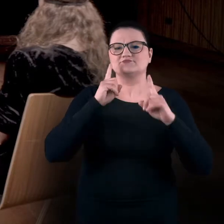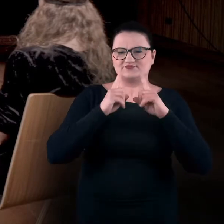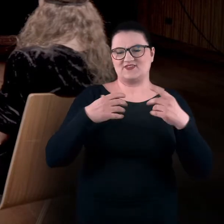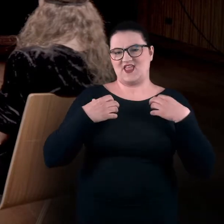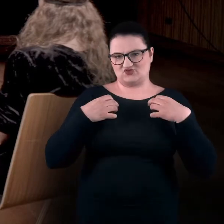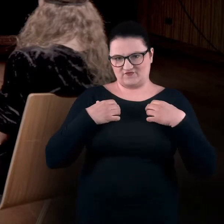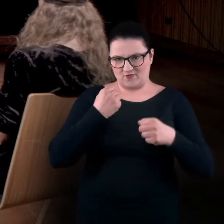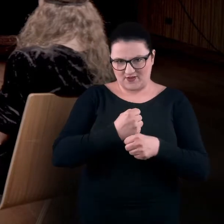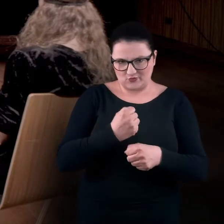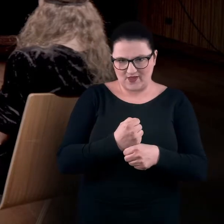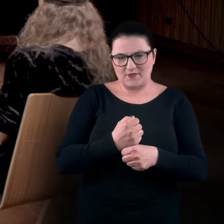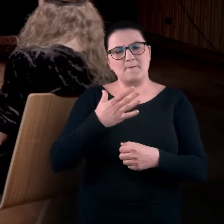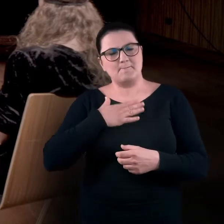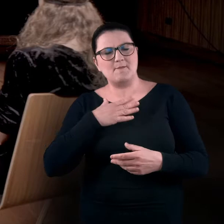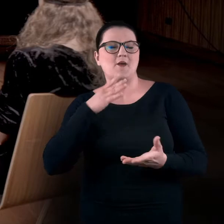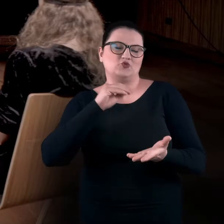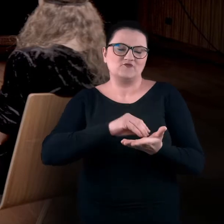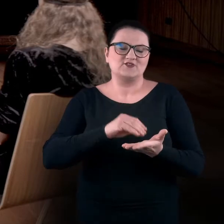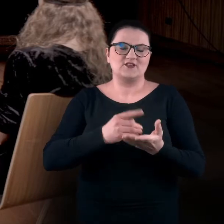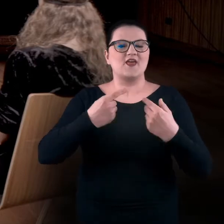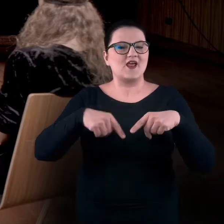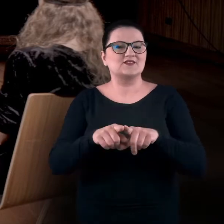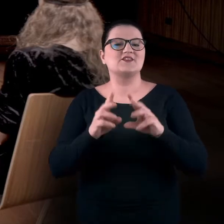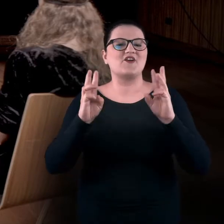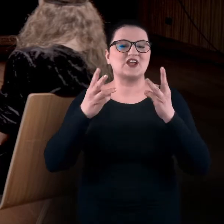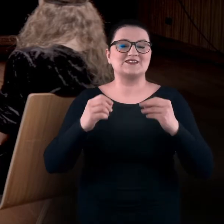Mamy doświadczenie w realizacji warsztatów sensualnych na wystawach,